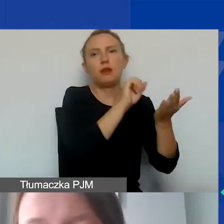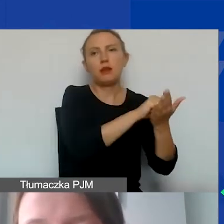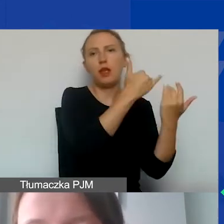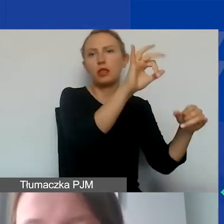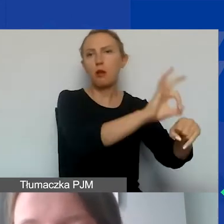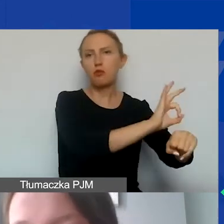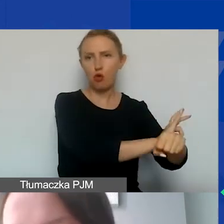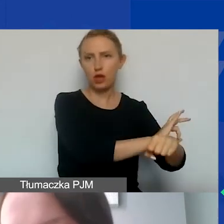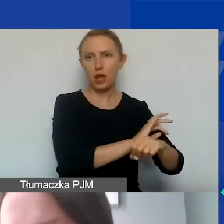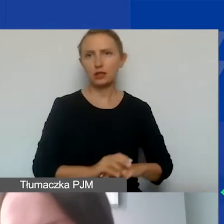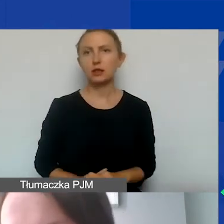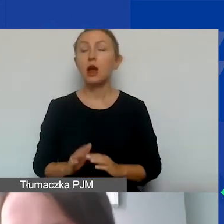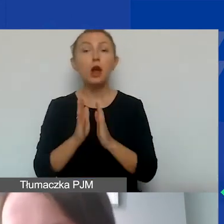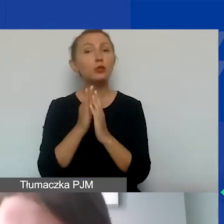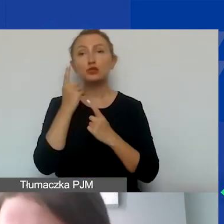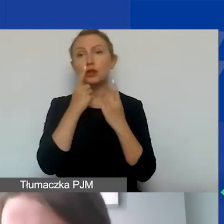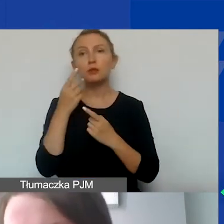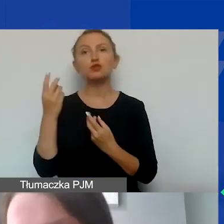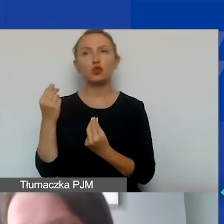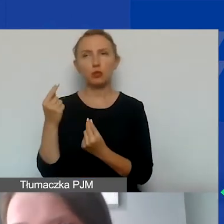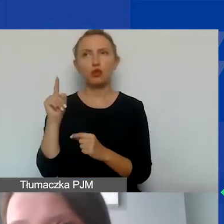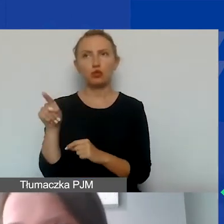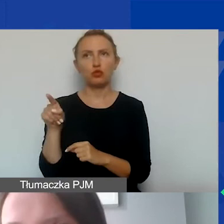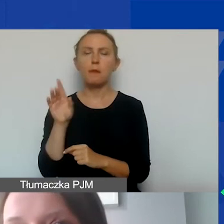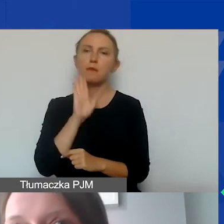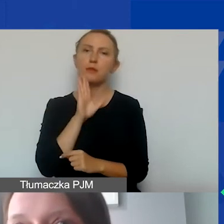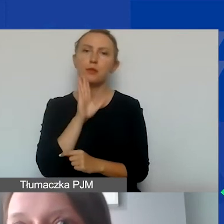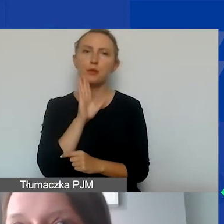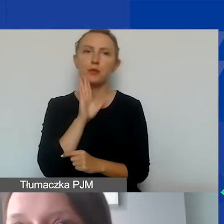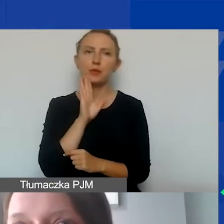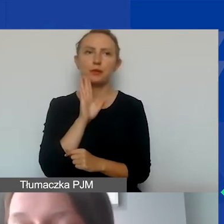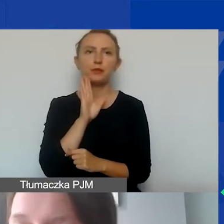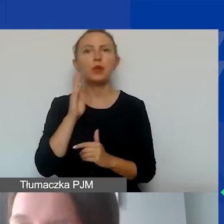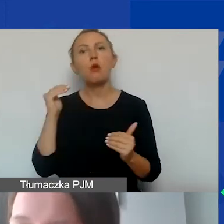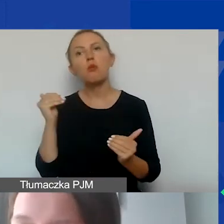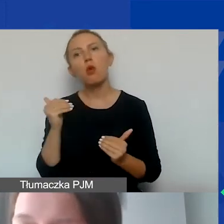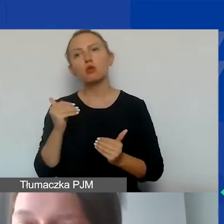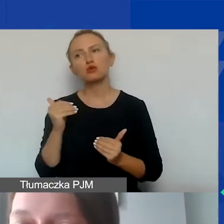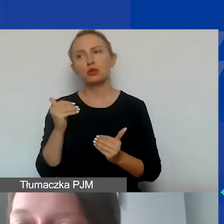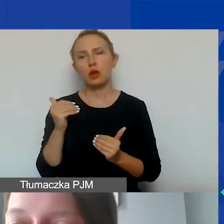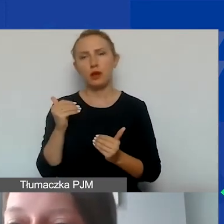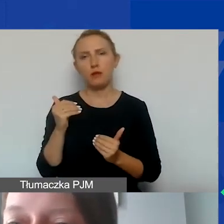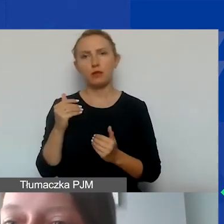tak że proszę nie myśleć o tych środkach w taki sposób, że można po prostu dofinansować projekt,